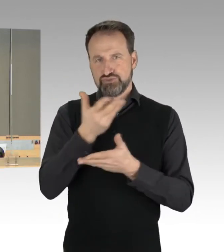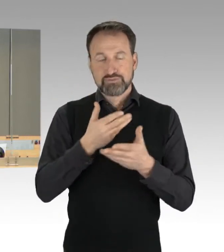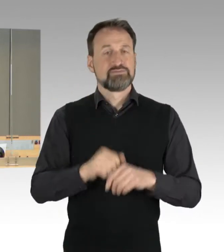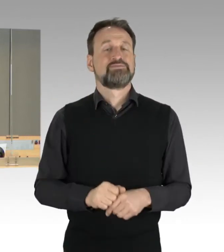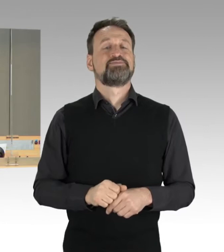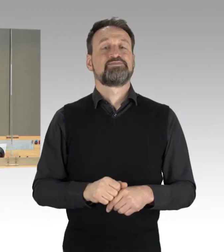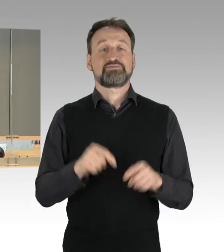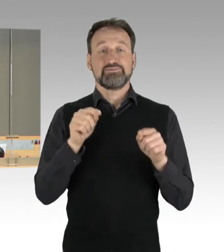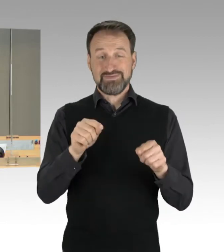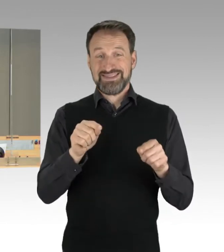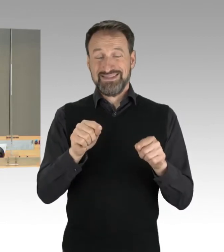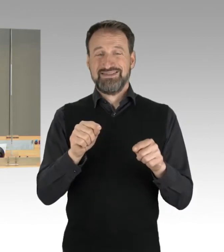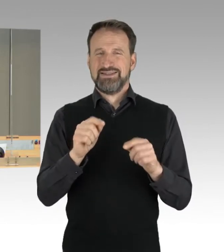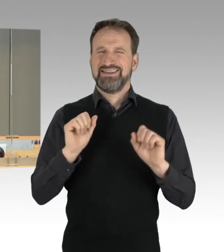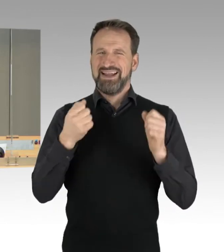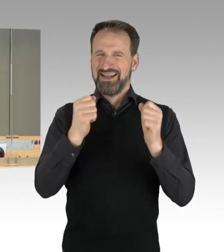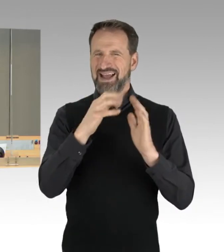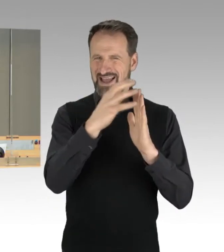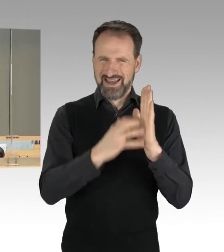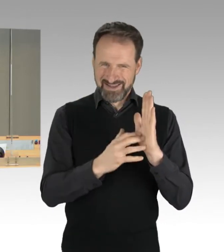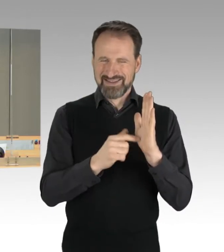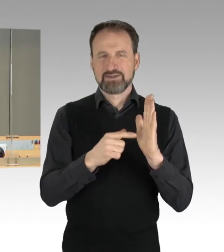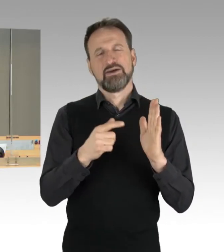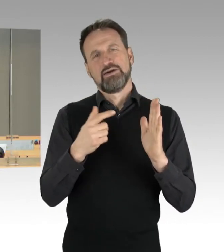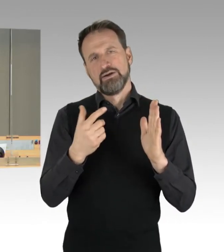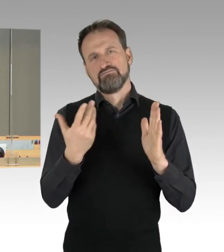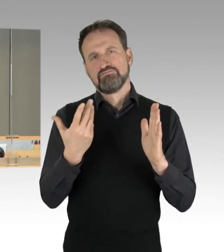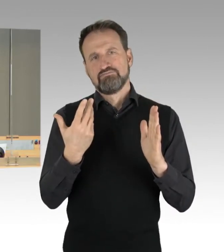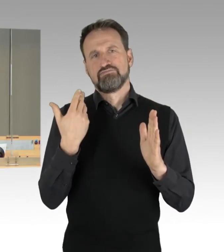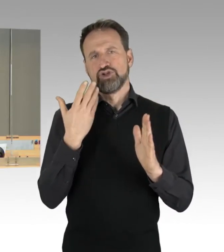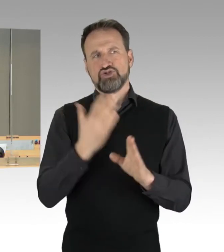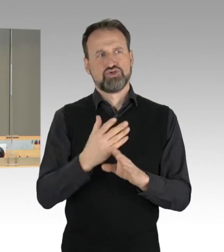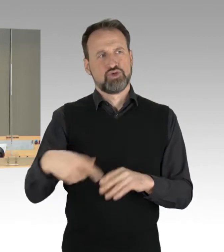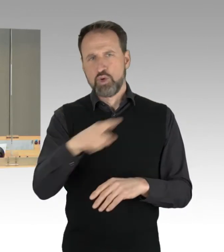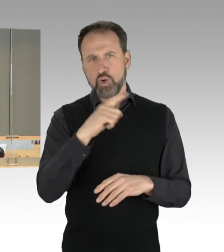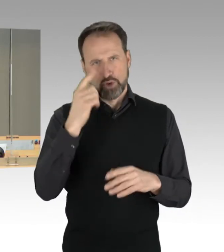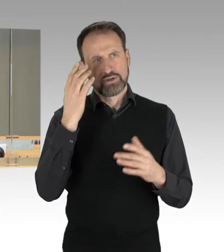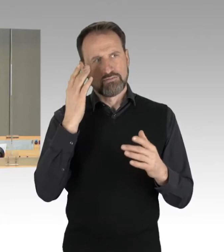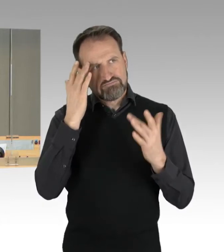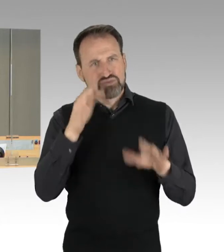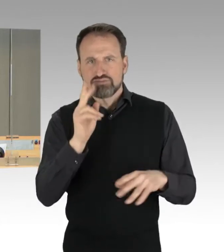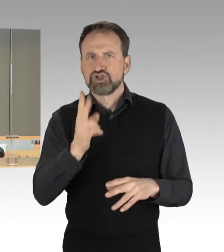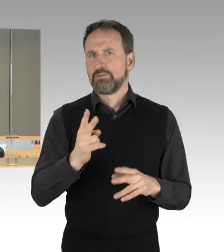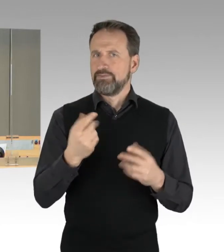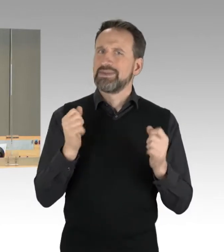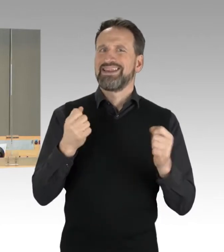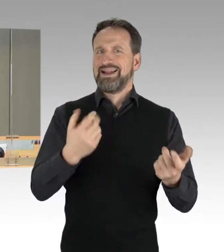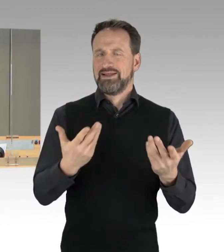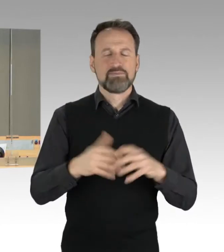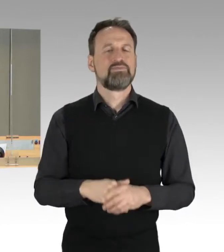dass den zuvor genannten Vorgängen die dringliche Behandlung zugebilligt wird. Widerspruch zur Dringlichkeitsliste höre ich nicht.